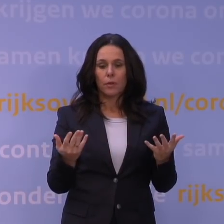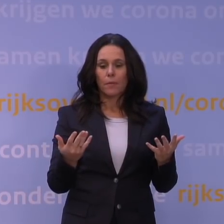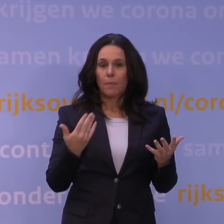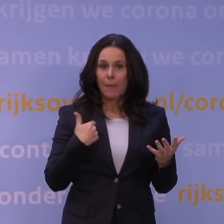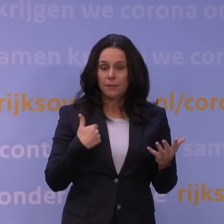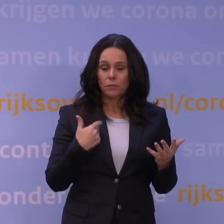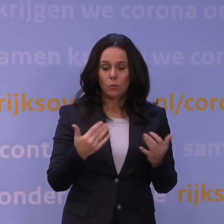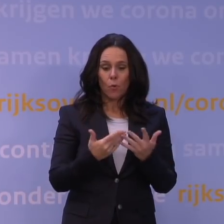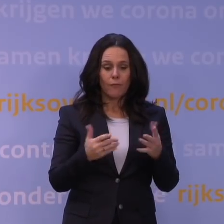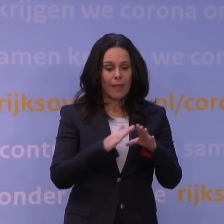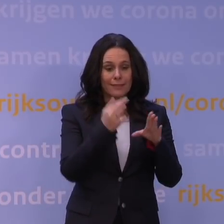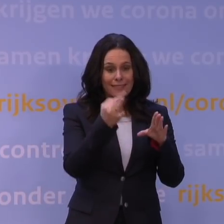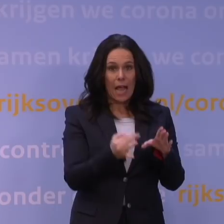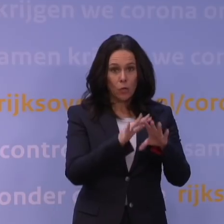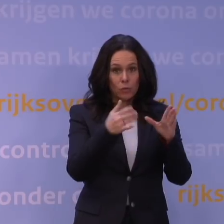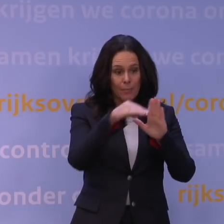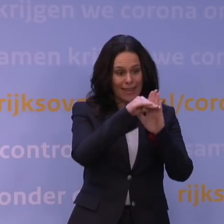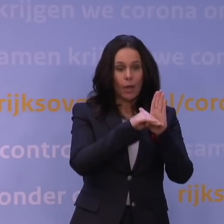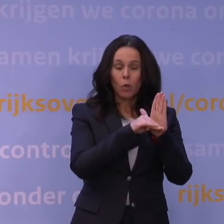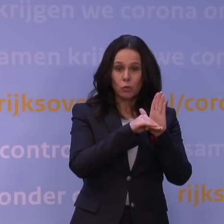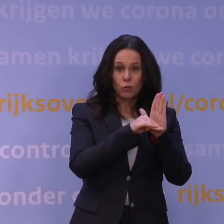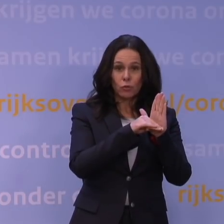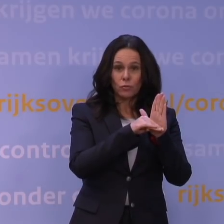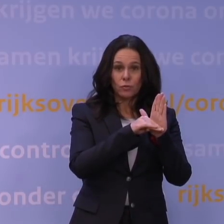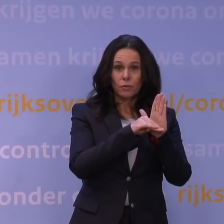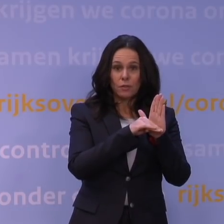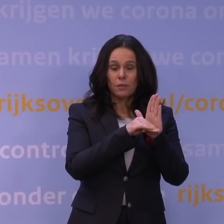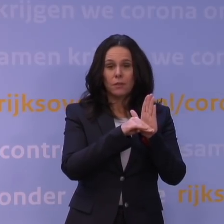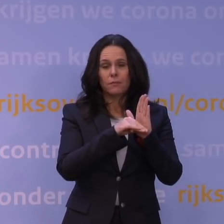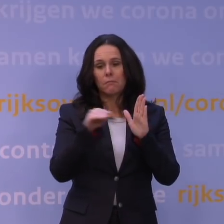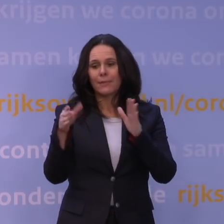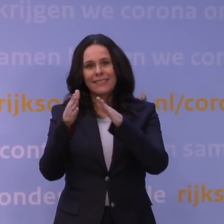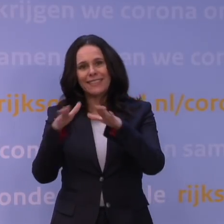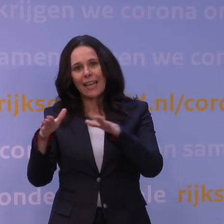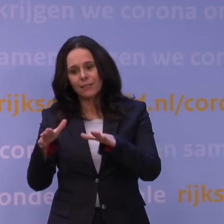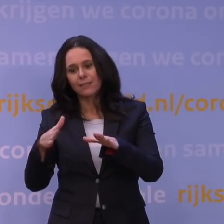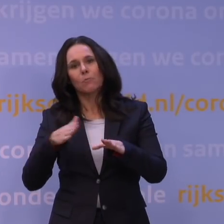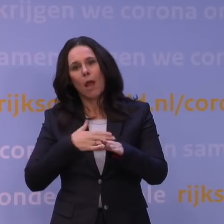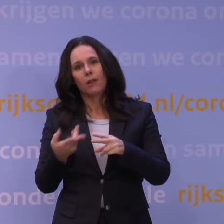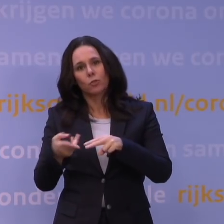die worden dan met de kerst, mag dat aantal verdubbeld worden. Dan heb je kerstavond en eerste kerstdag en tweede kerstdag